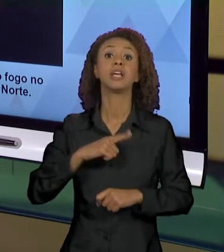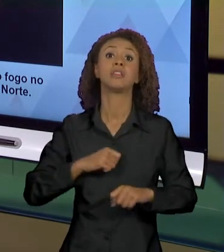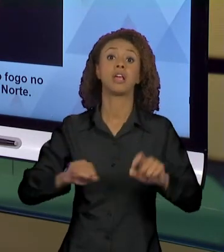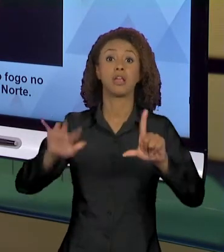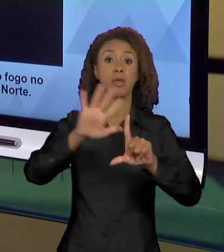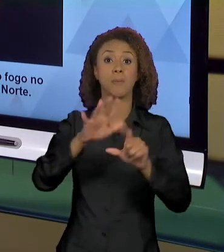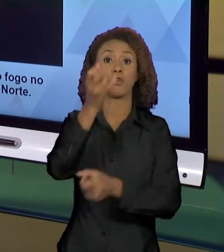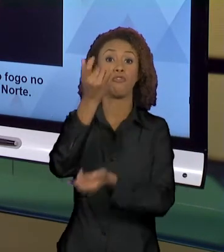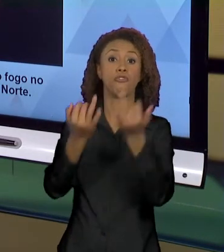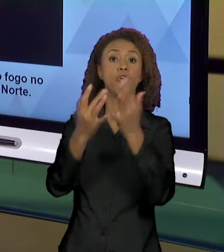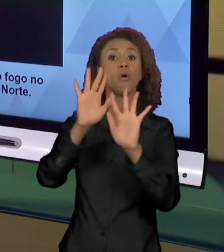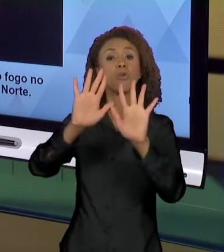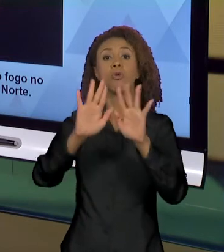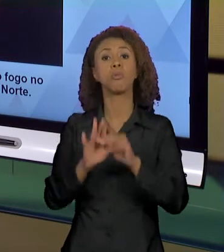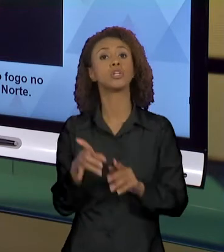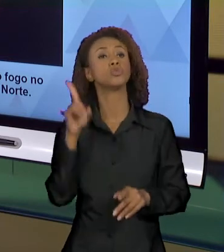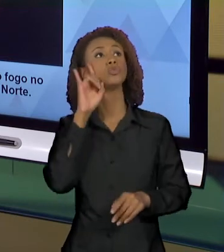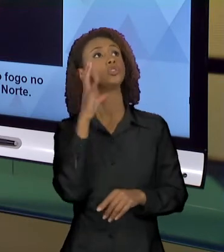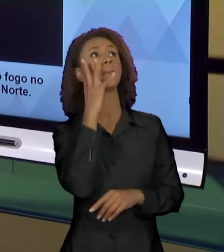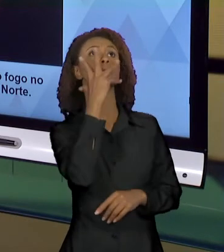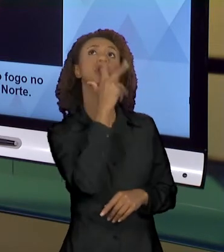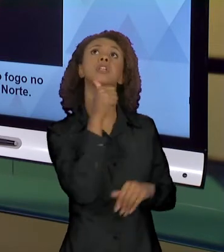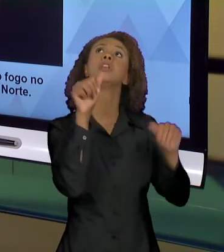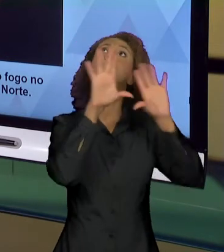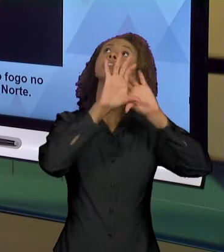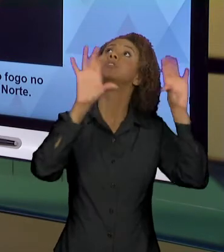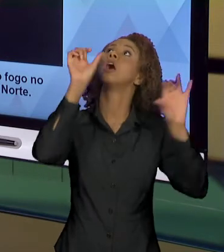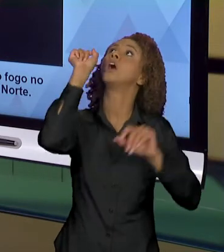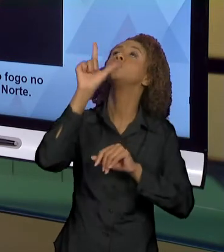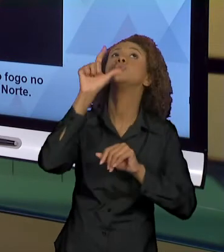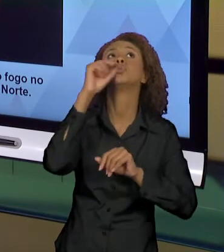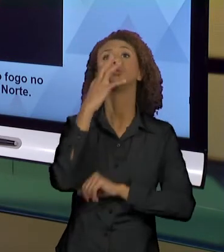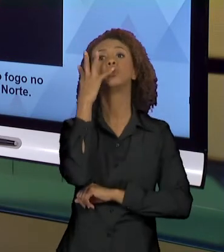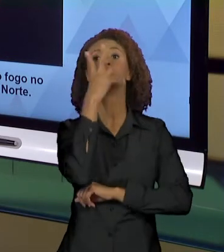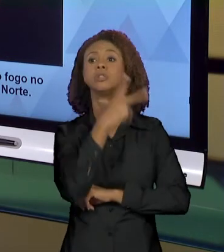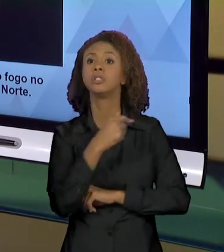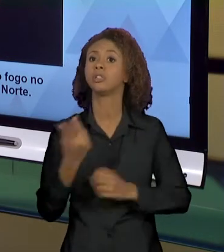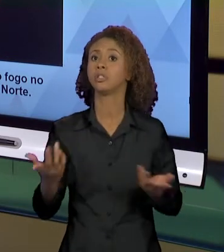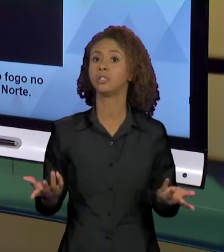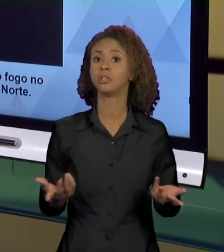BONITO, TEMOS O AZUL DO CÉU, O FOGO LÁ LONGE, NÓS